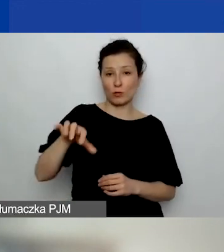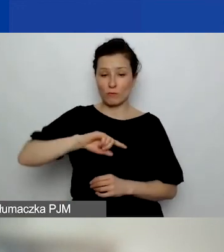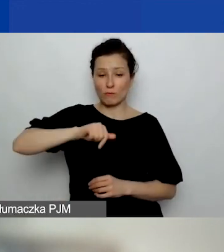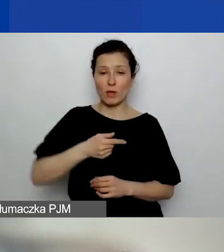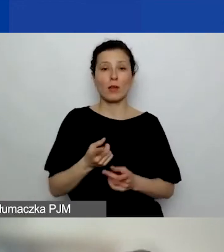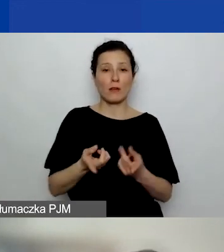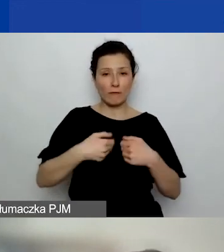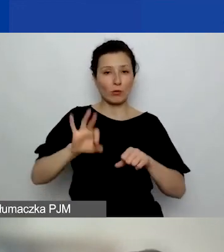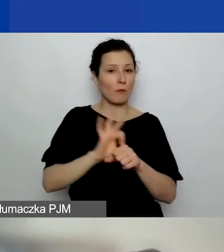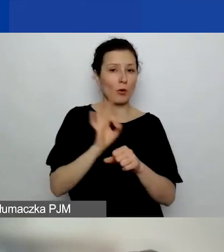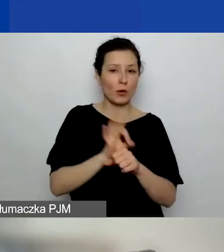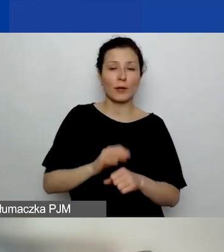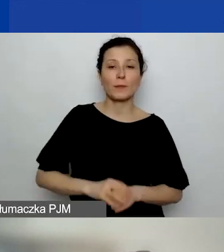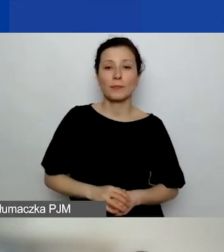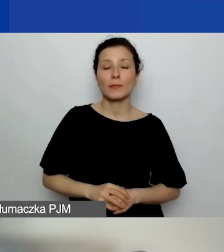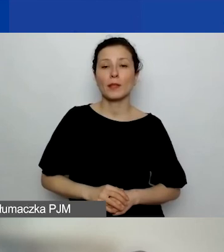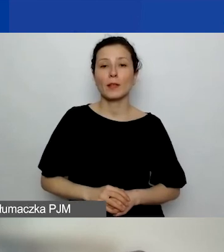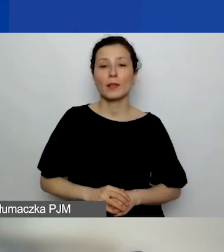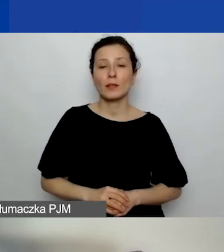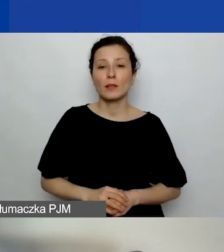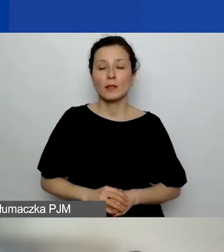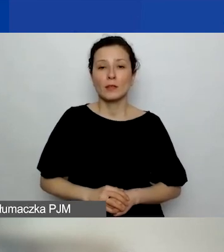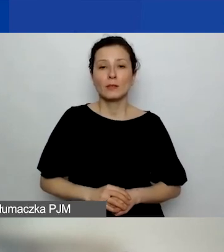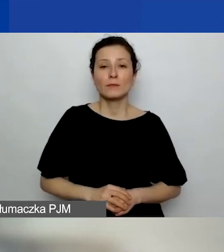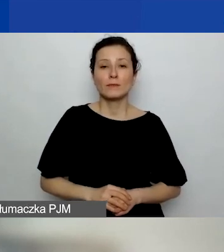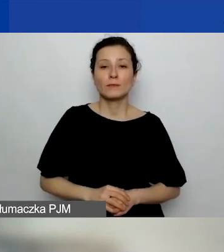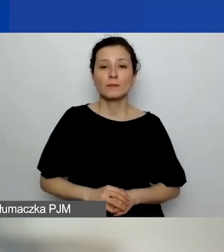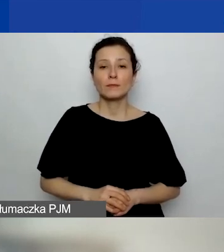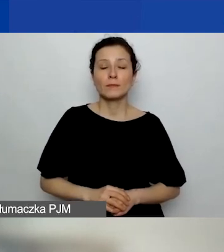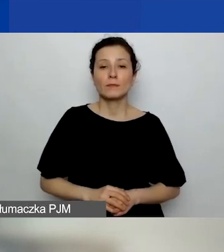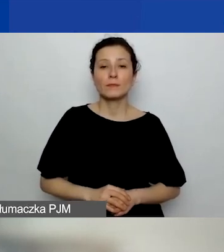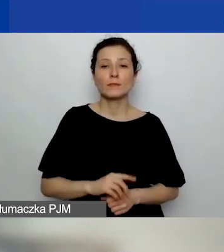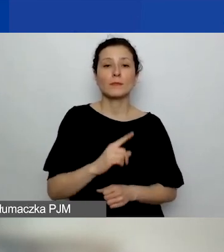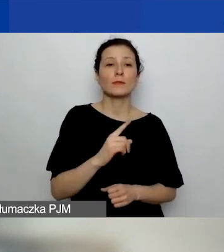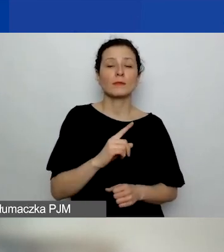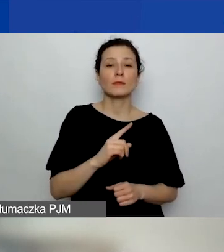Czyli jeden do wyboru z trzech: pierwszy, drugi i trzeci.